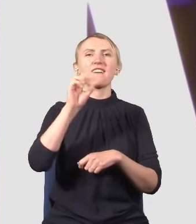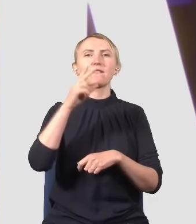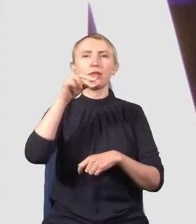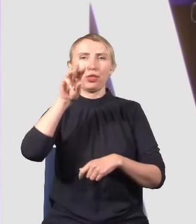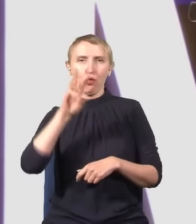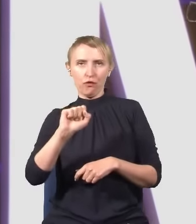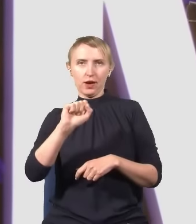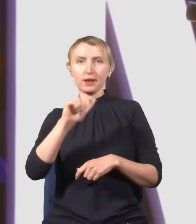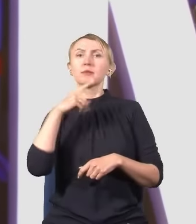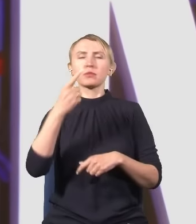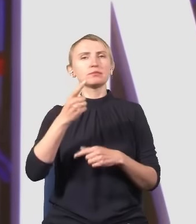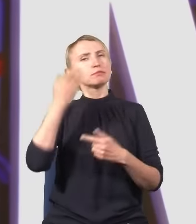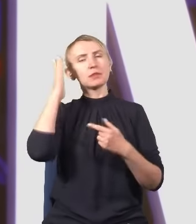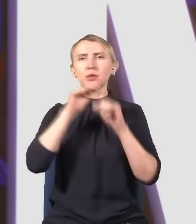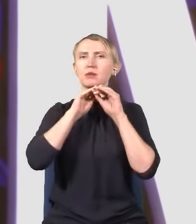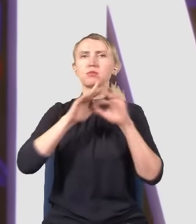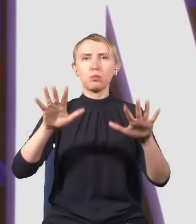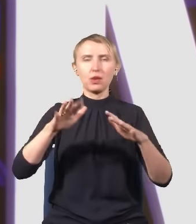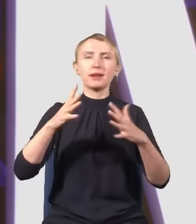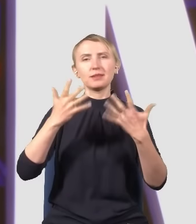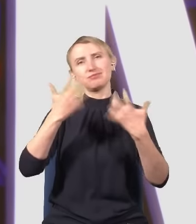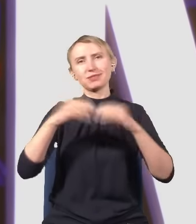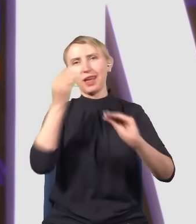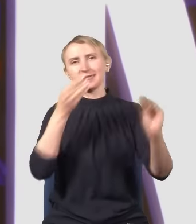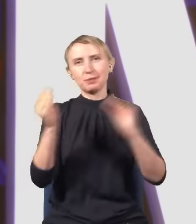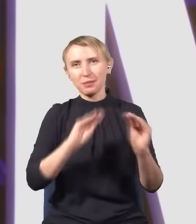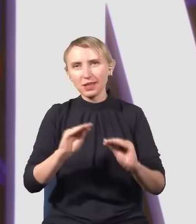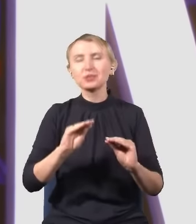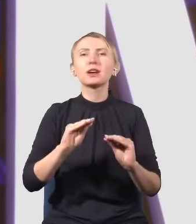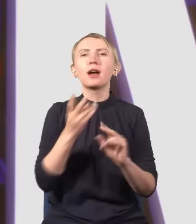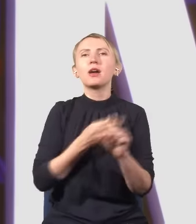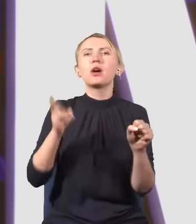i powiem o najsłynniejszym eksperymencie mechaniki kwantowej, czyli o eksperymencie z podwójną szczeliną,